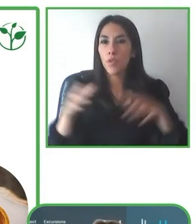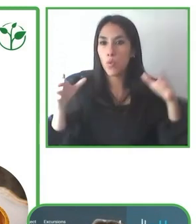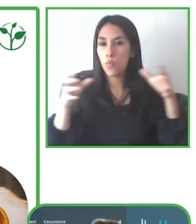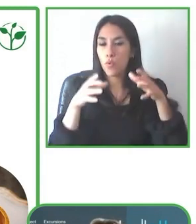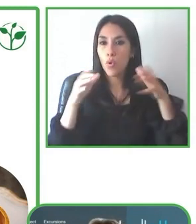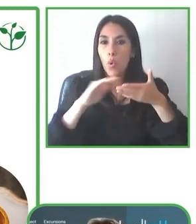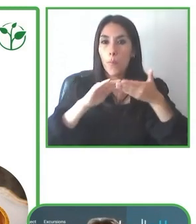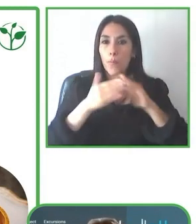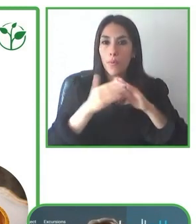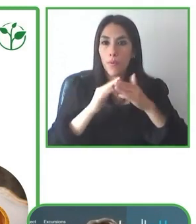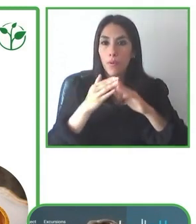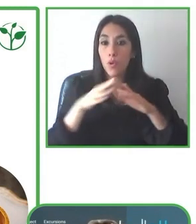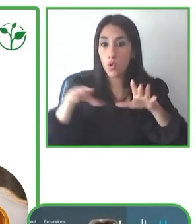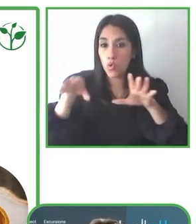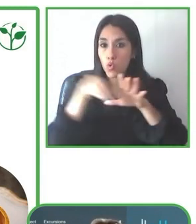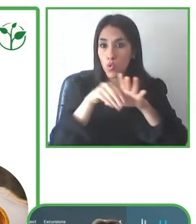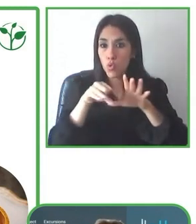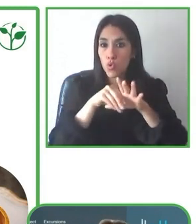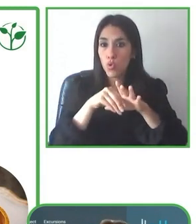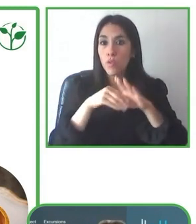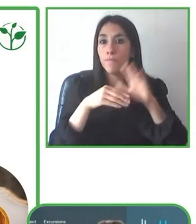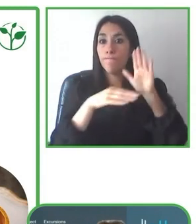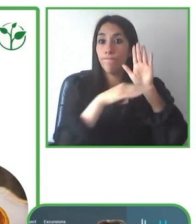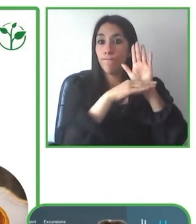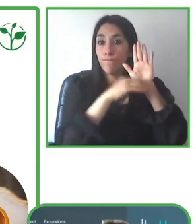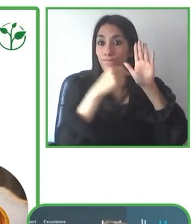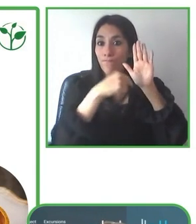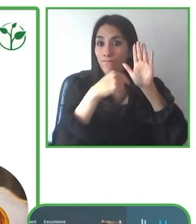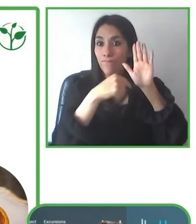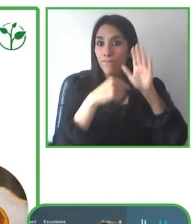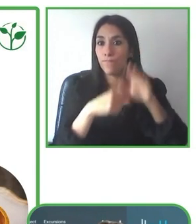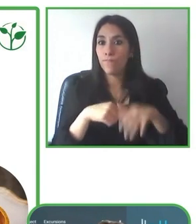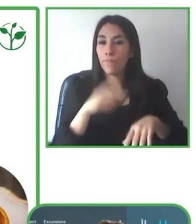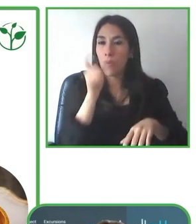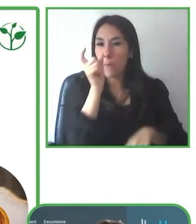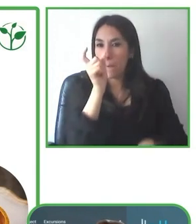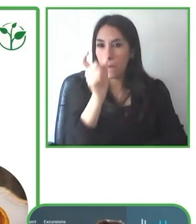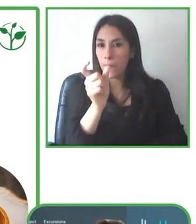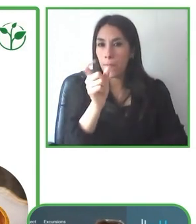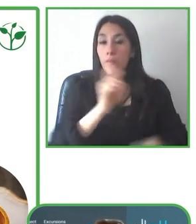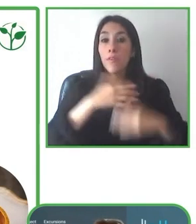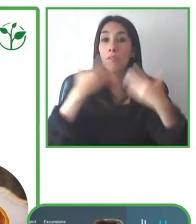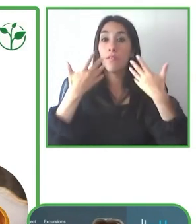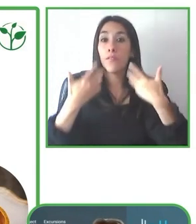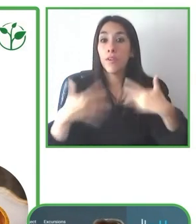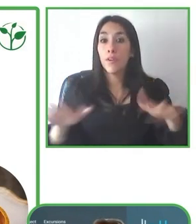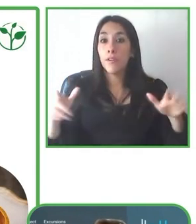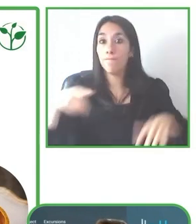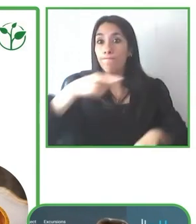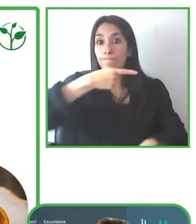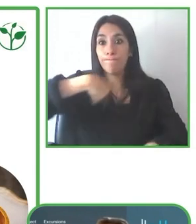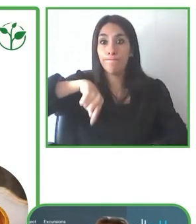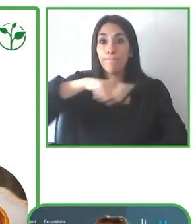que viene a tener estas experiencias y buscando de que tengan siempre estas